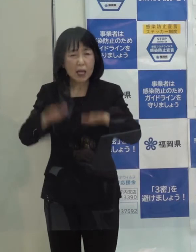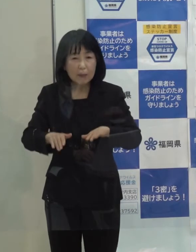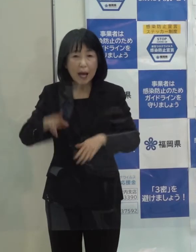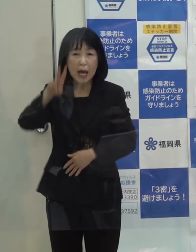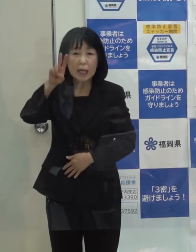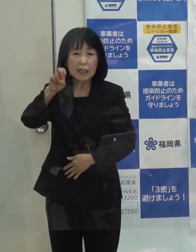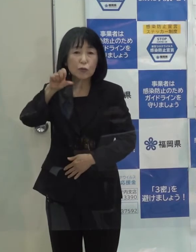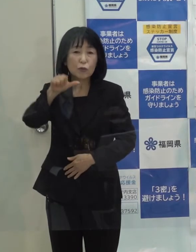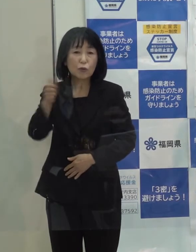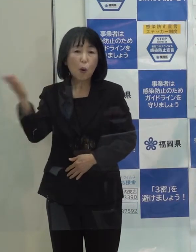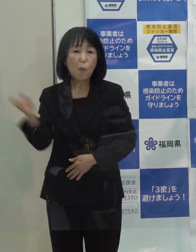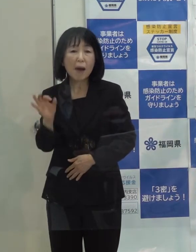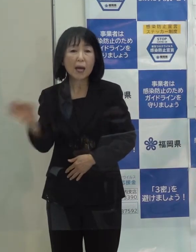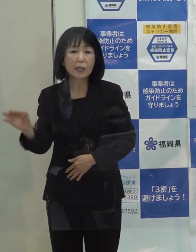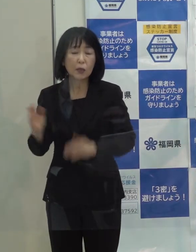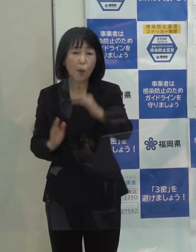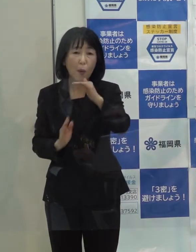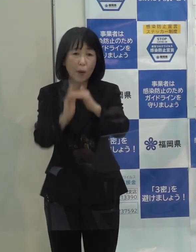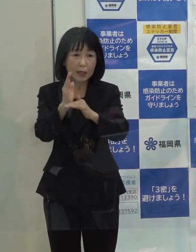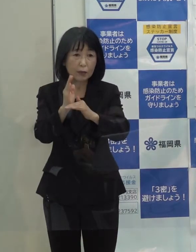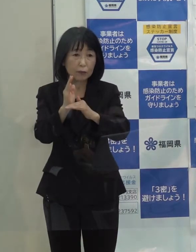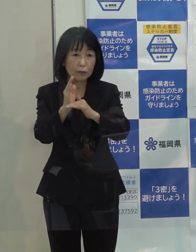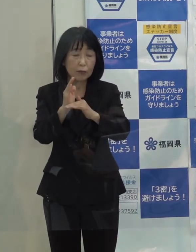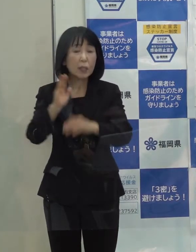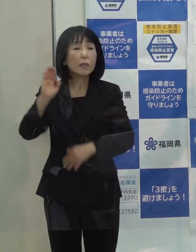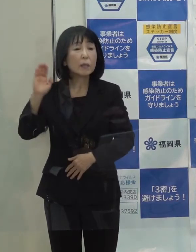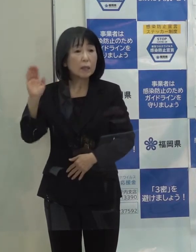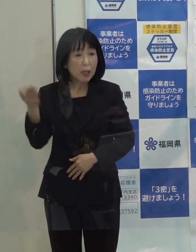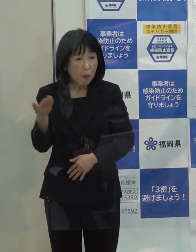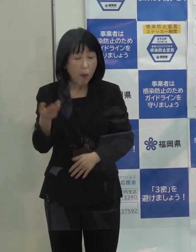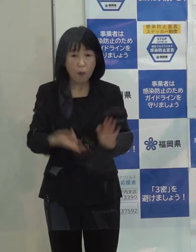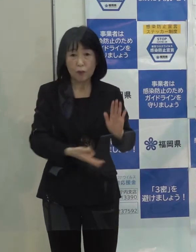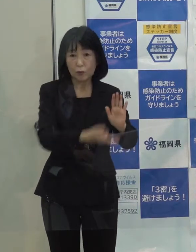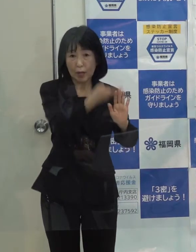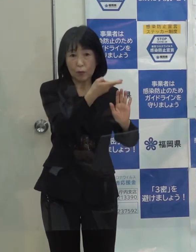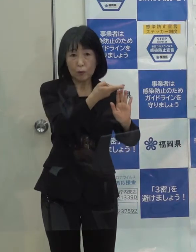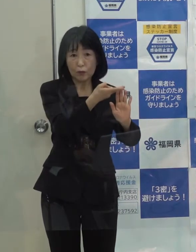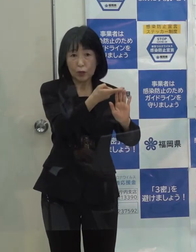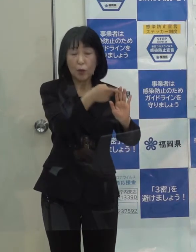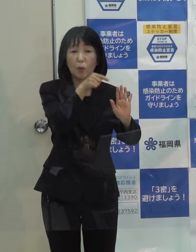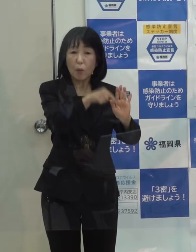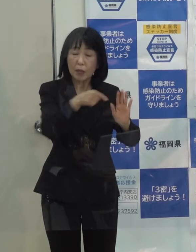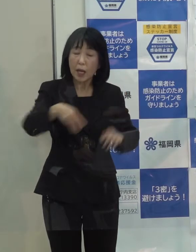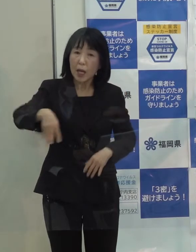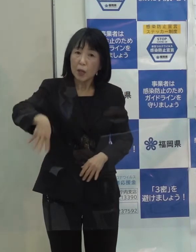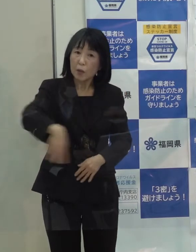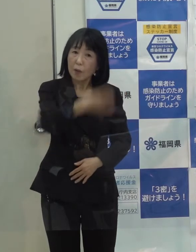超えていますが 先ほど申し上げた宿泊療養施設で４７０人ぐらい今 入っています